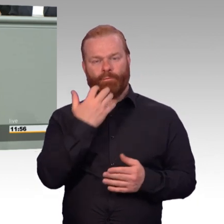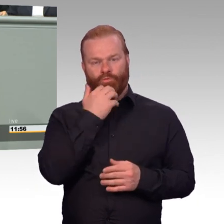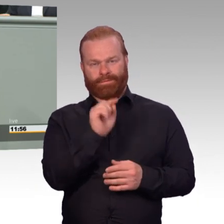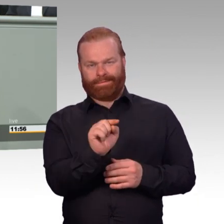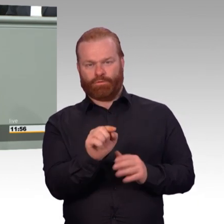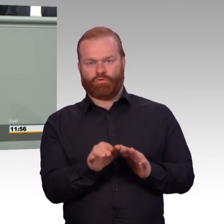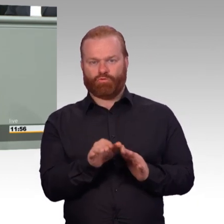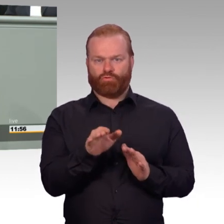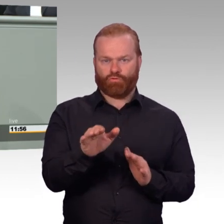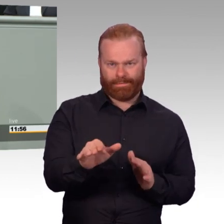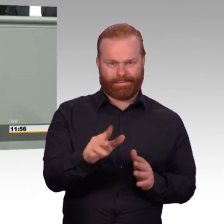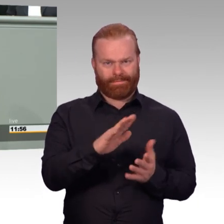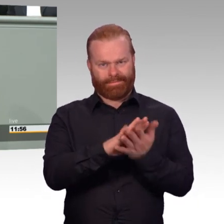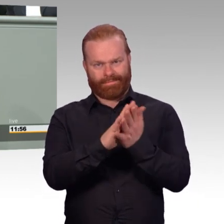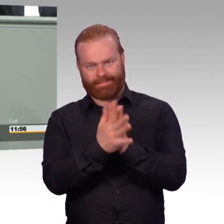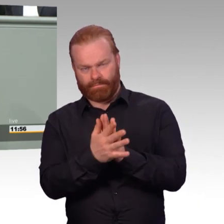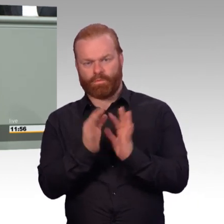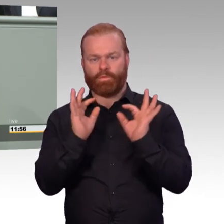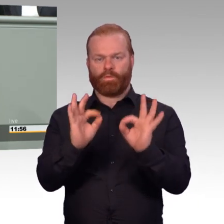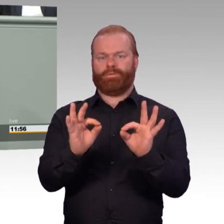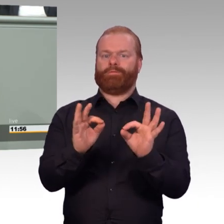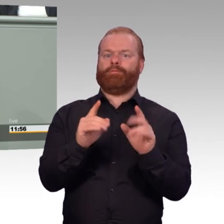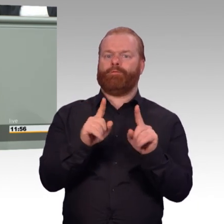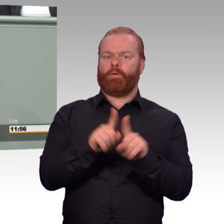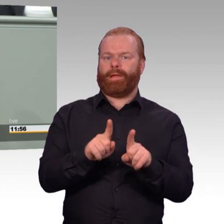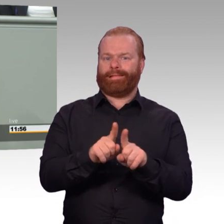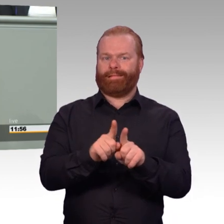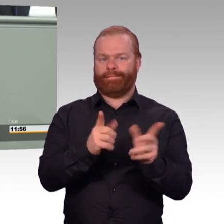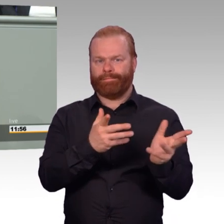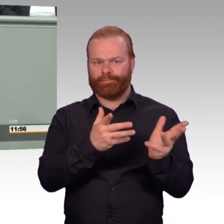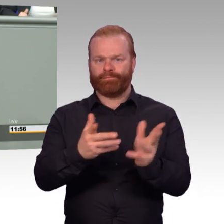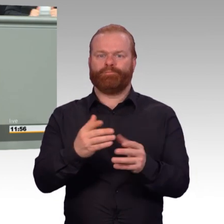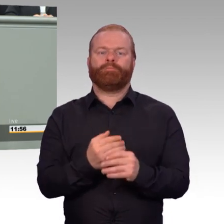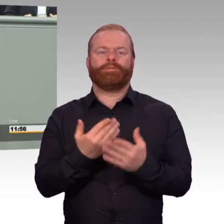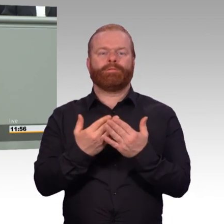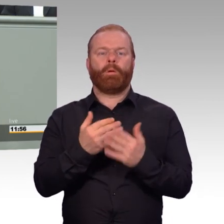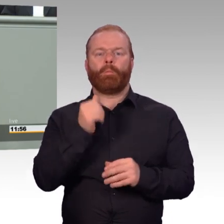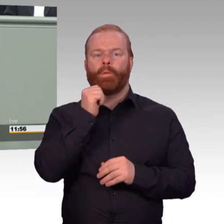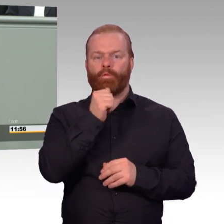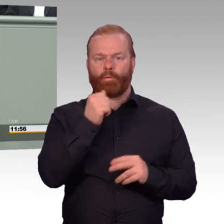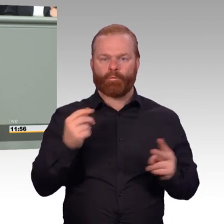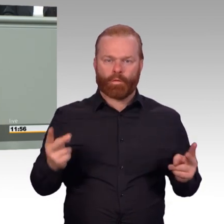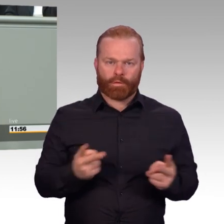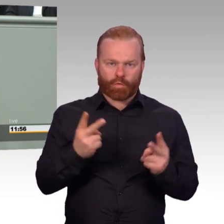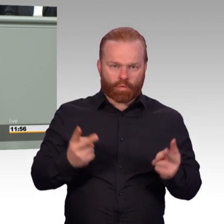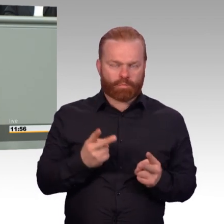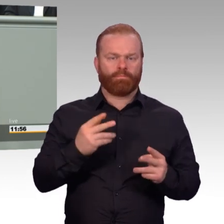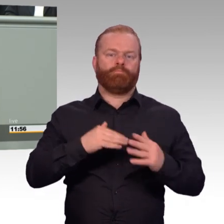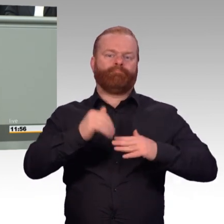dann in einen neuen Beruf oder in eine neue Arbeitnehmerfunktion, in einem neuen Unternehmen gelingen soll.